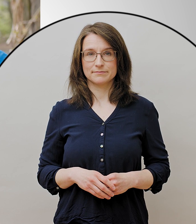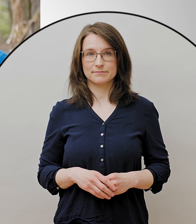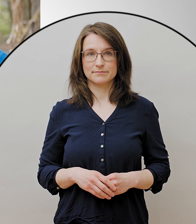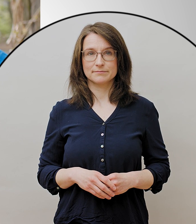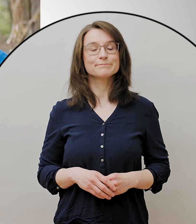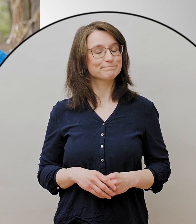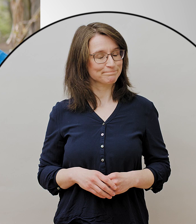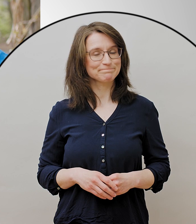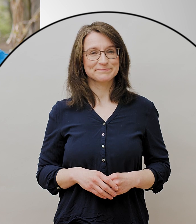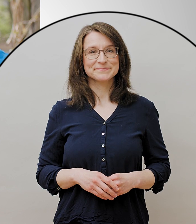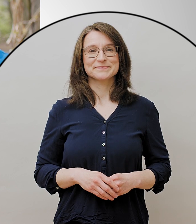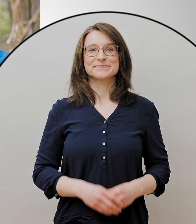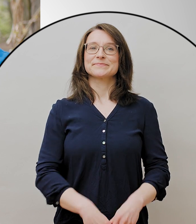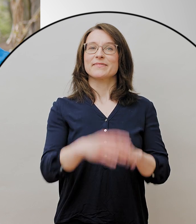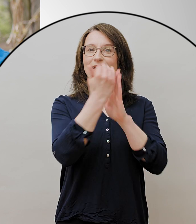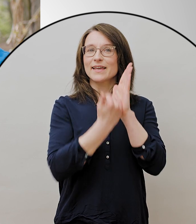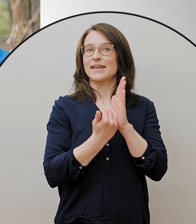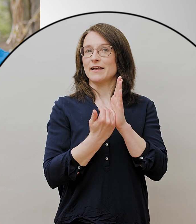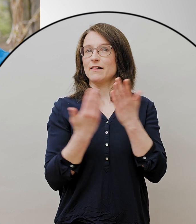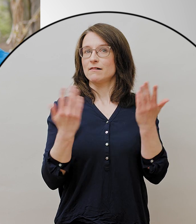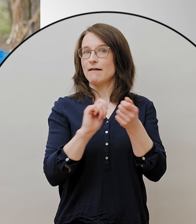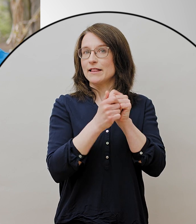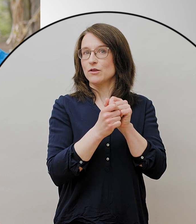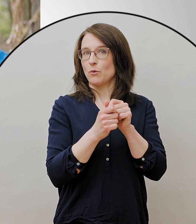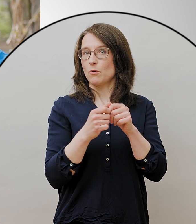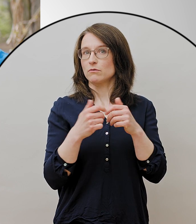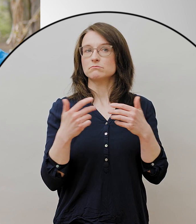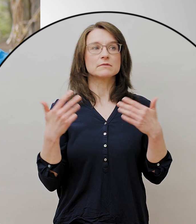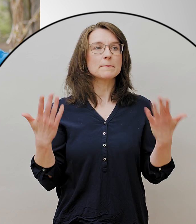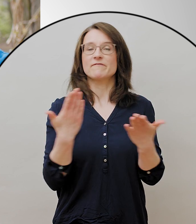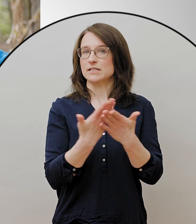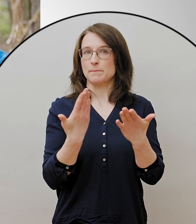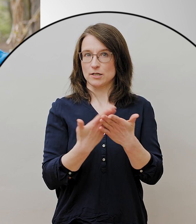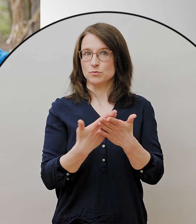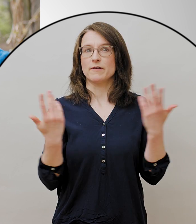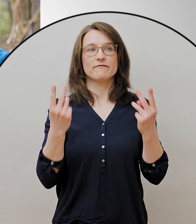Es gibt wichtige Änderungen, dass man sich jetzt wieder zu Fünft treffen darf,